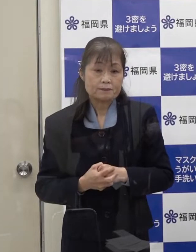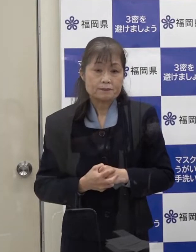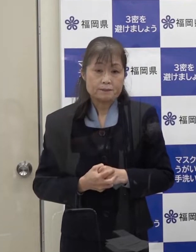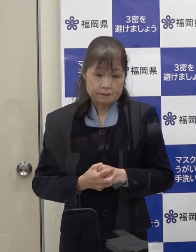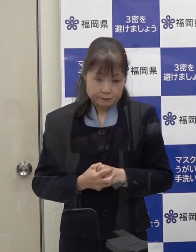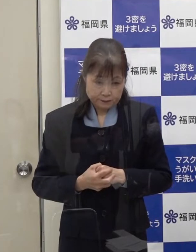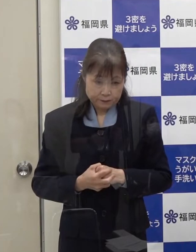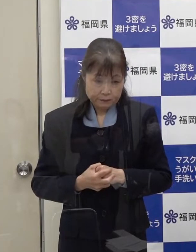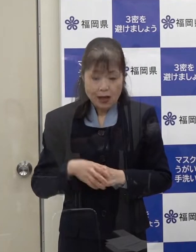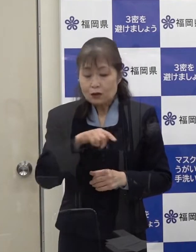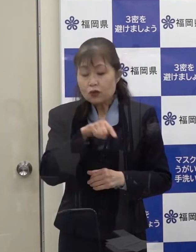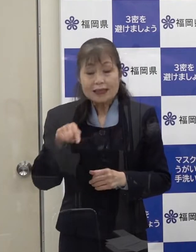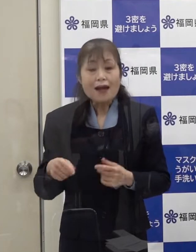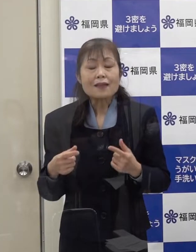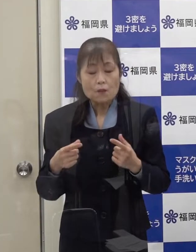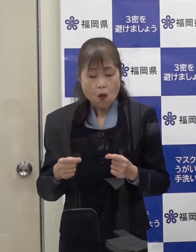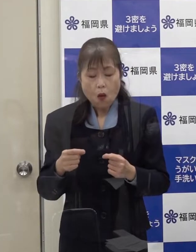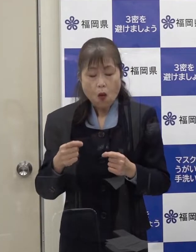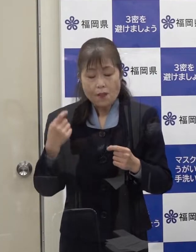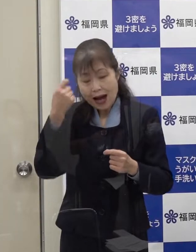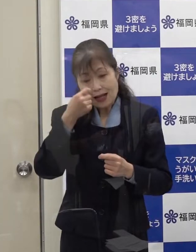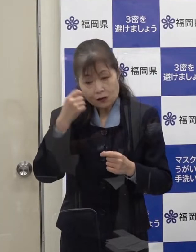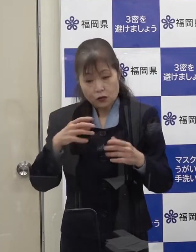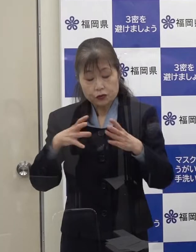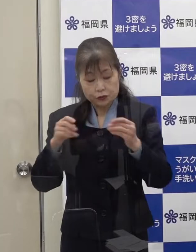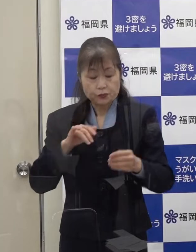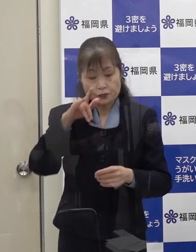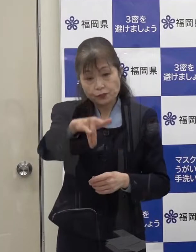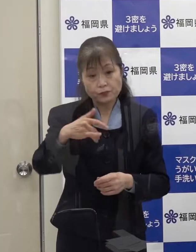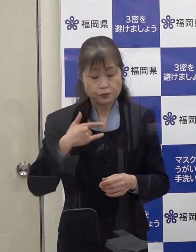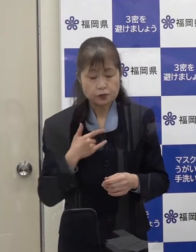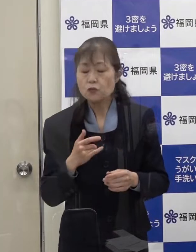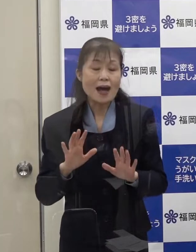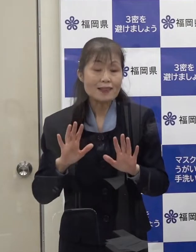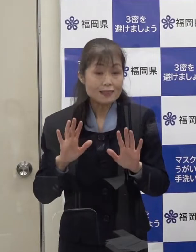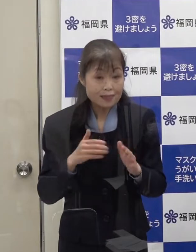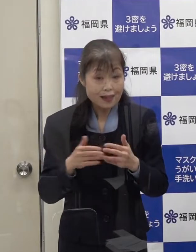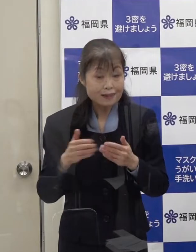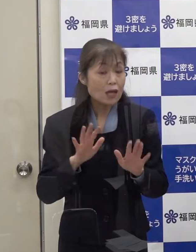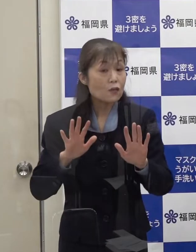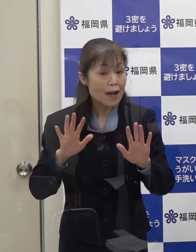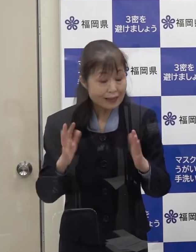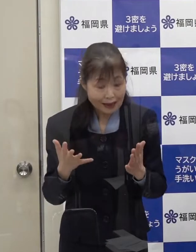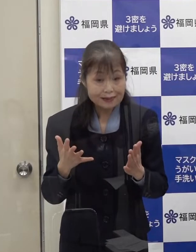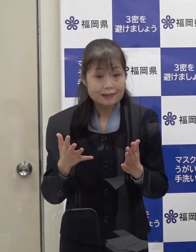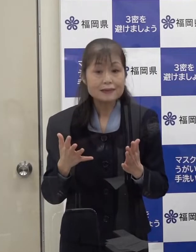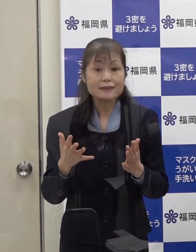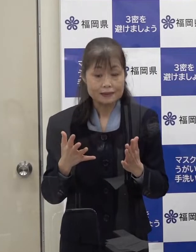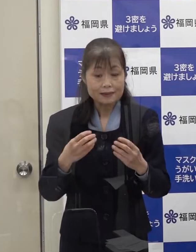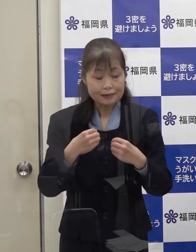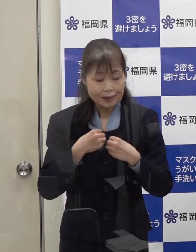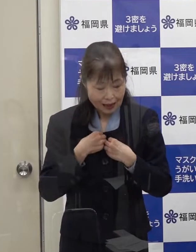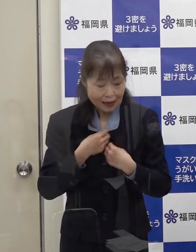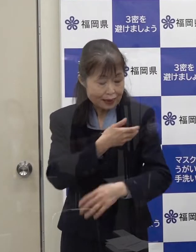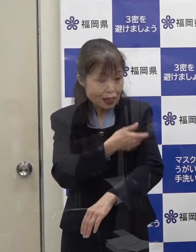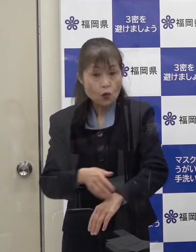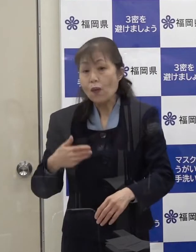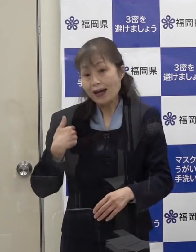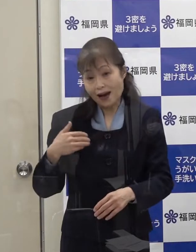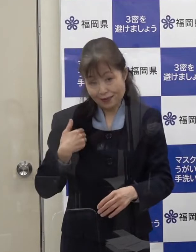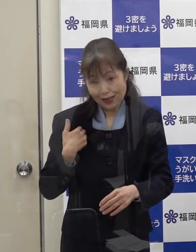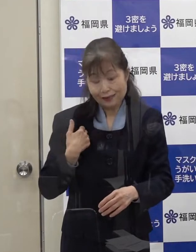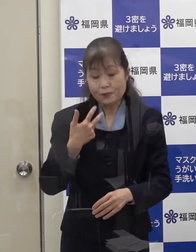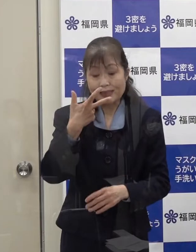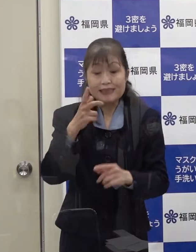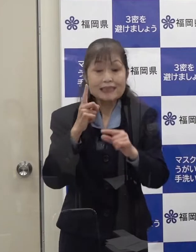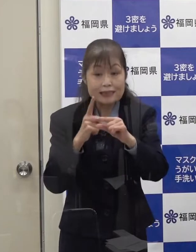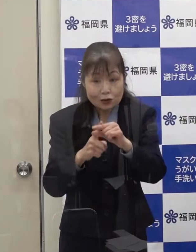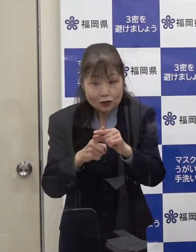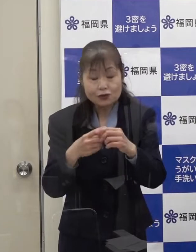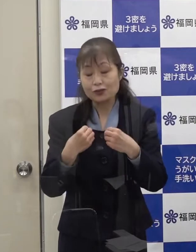いずれにせよ 海外渡航歴がなく感染経路不明であるということから 市中感染の一例目であると判断したところです